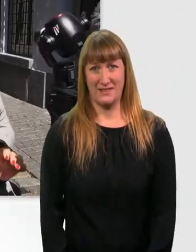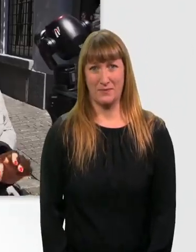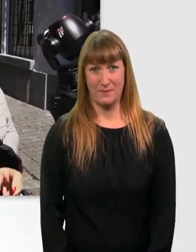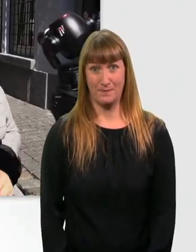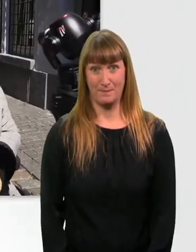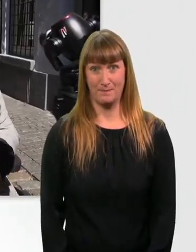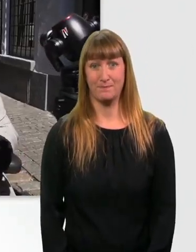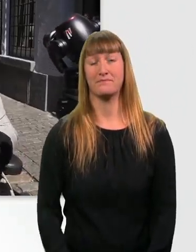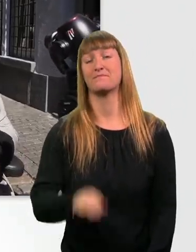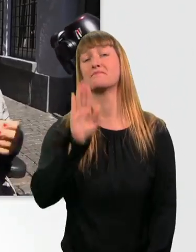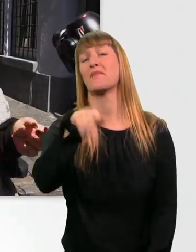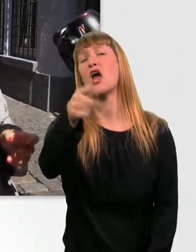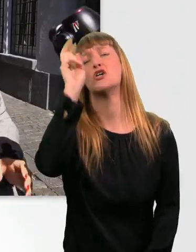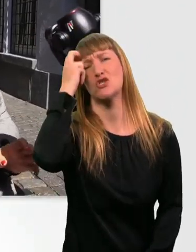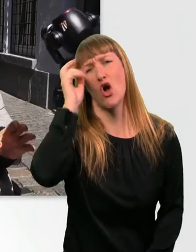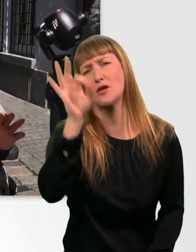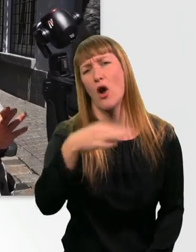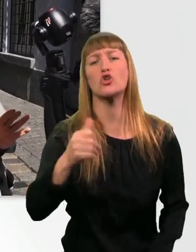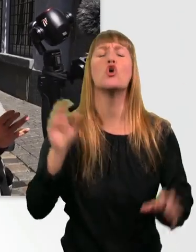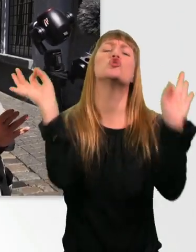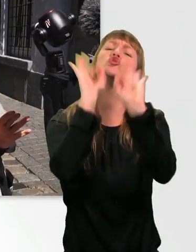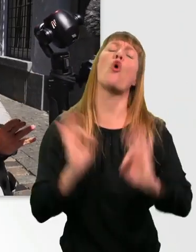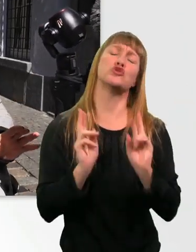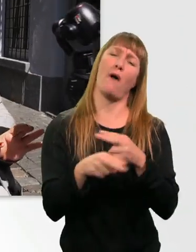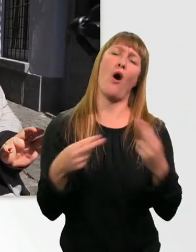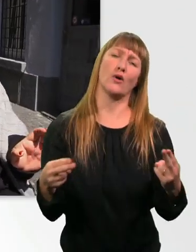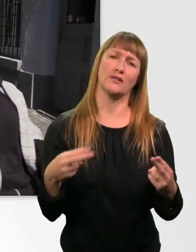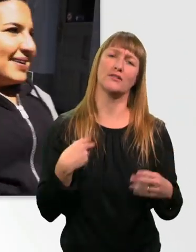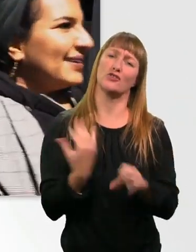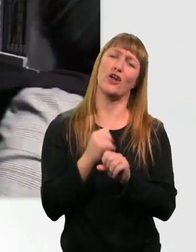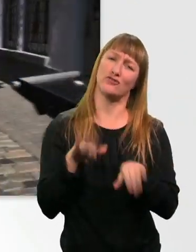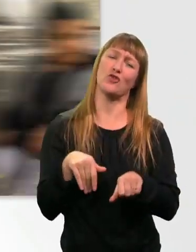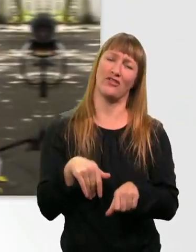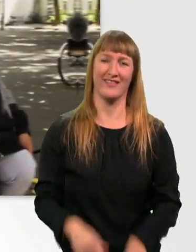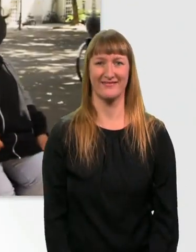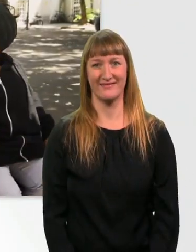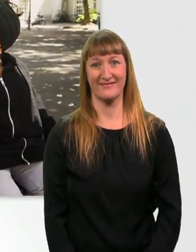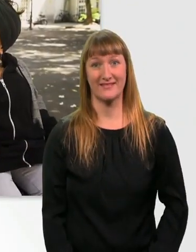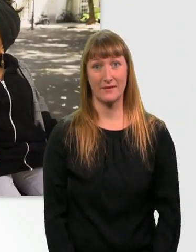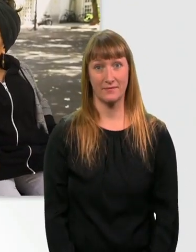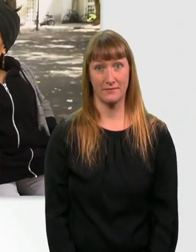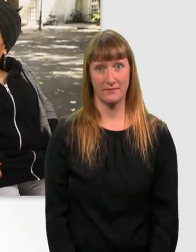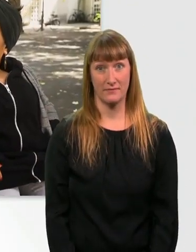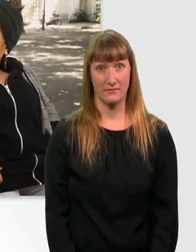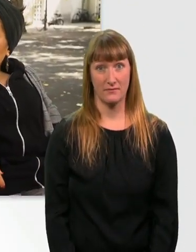Nicht dass ihr euch jetzt Sorgen macht. So schlimm ist es jetzt auch nicht, okay? Hast du Hunger? - Boah, ich hab Riesenhunger.